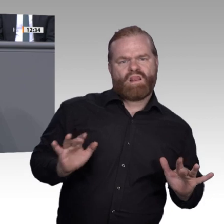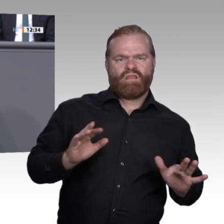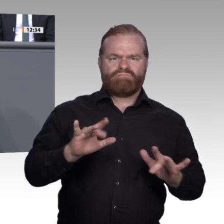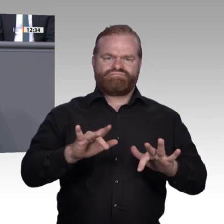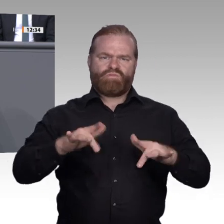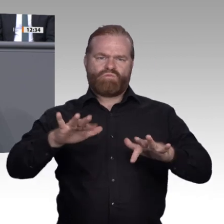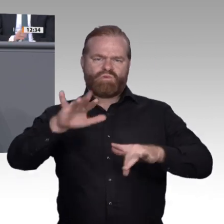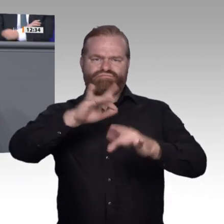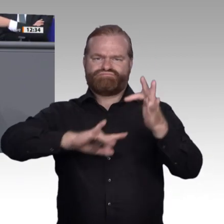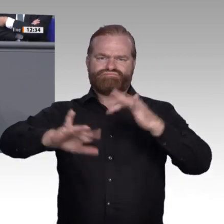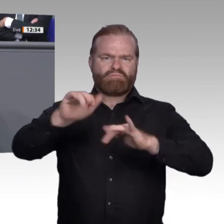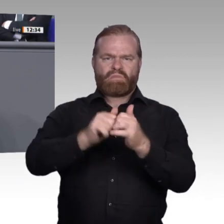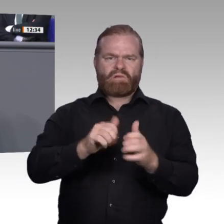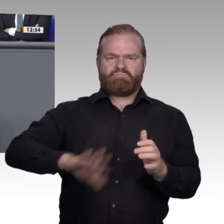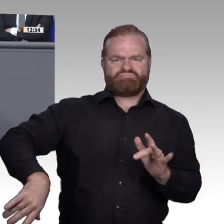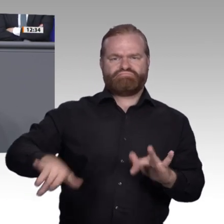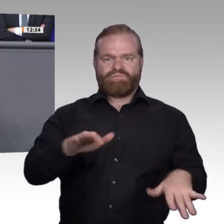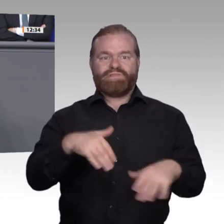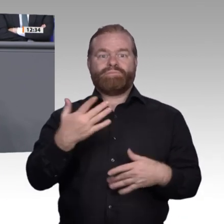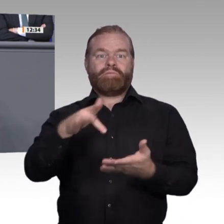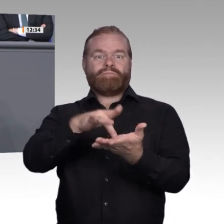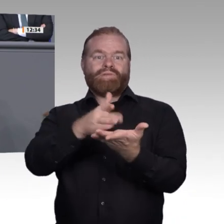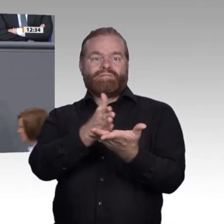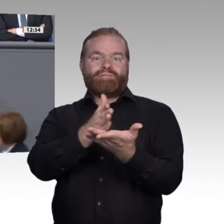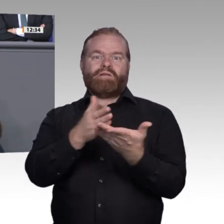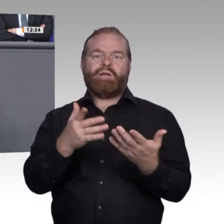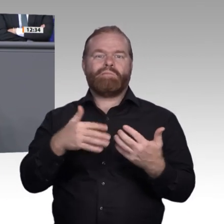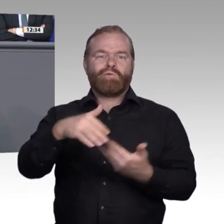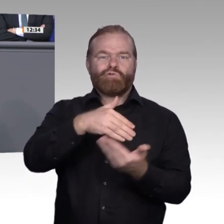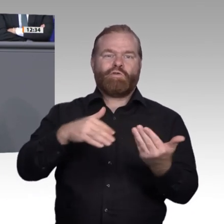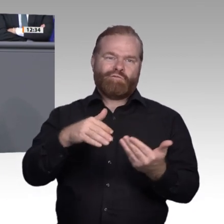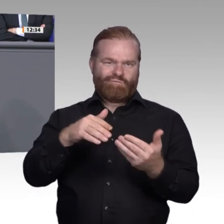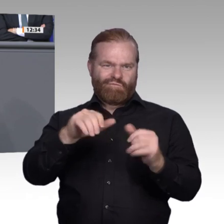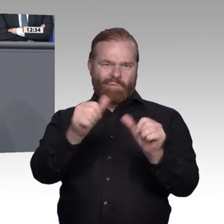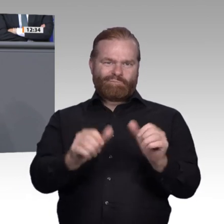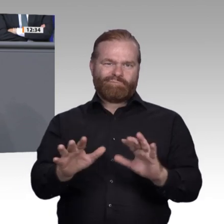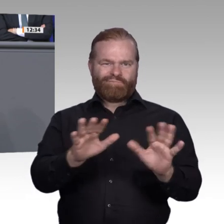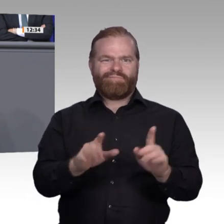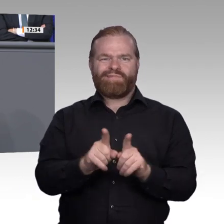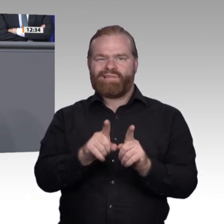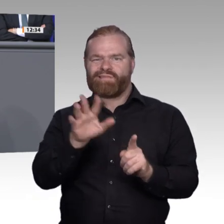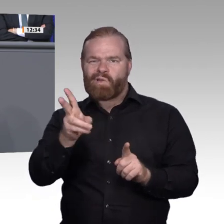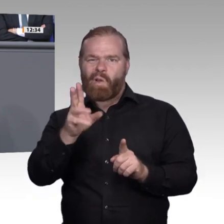den Freiraum für subsidiäre Innovation zu schaffen. Wir stellen auch Positives fest. Wir haben festgestellt, dass die Modernisierung – Stefan Kaufmann hat es schon